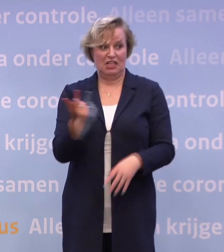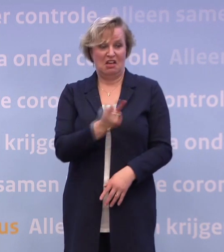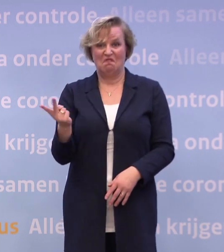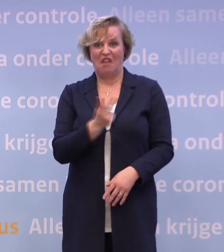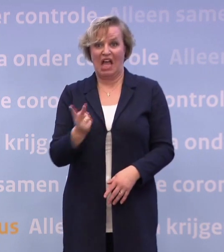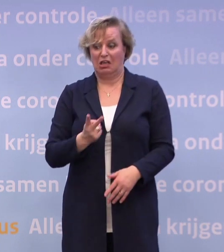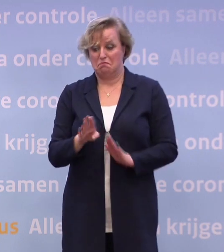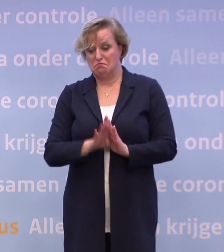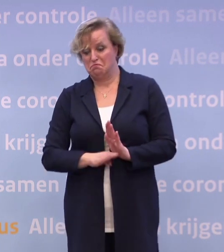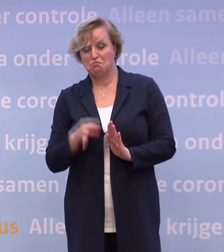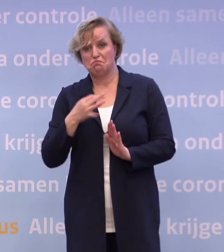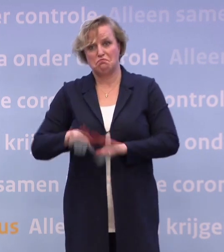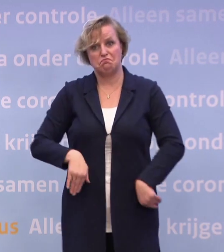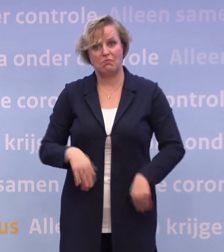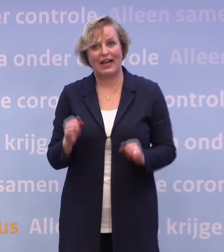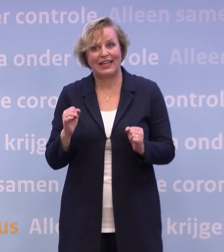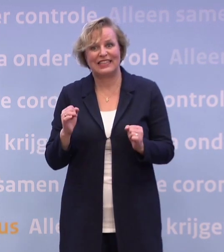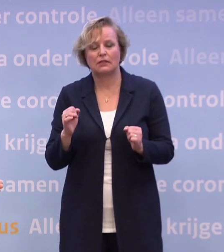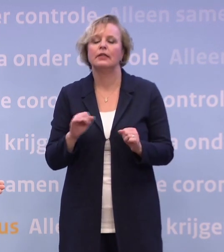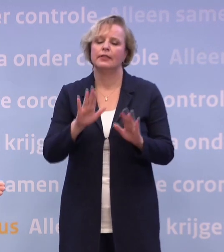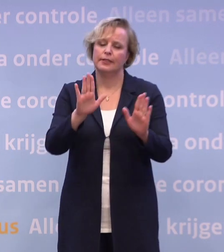...anders dan dat wij bij gebrek aan een goed excuus deze baan hebben...